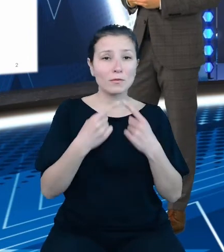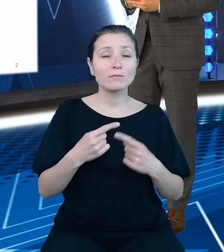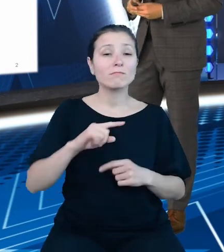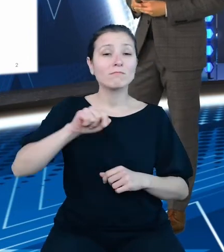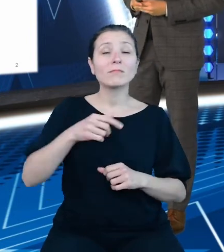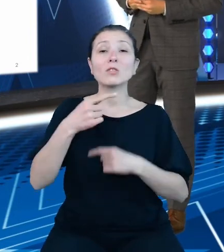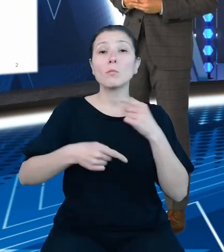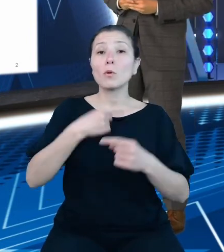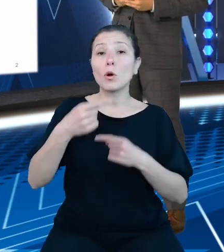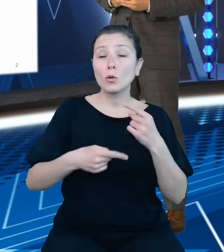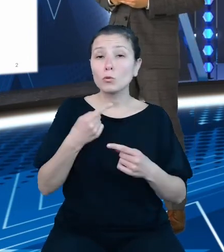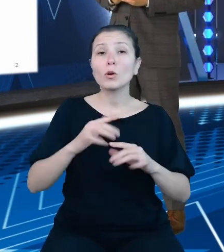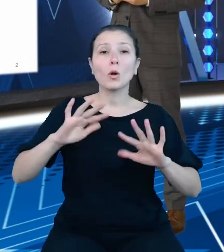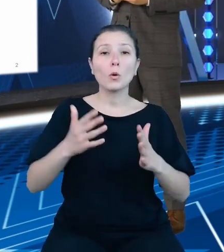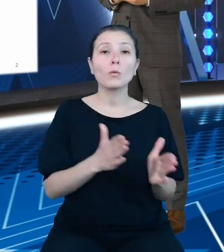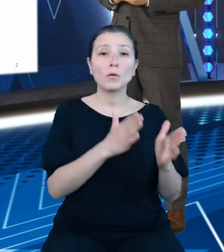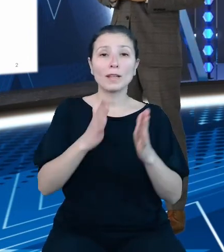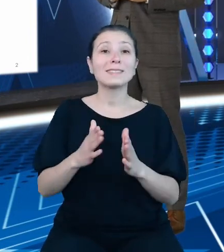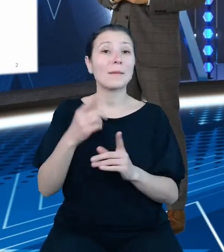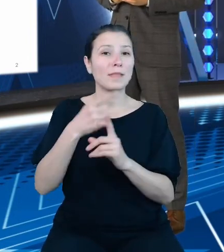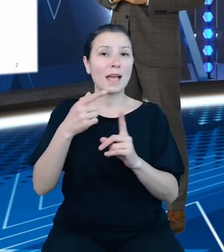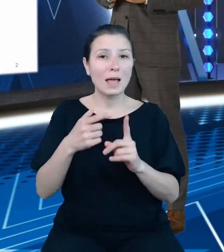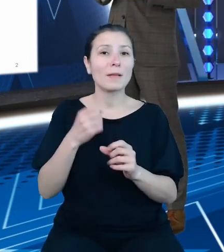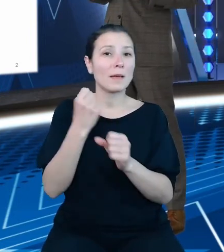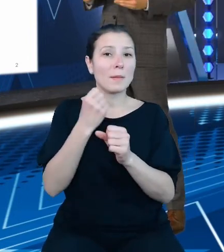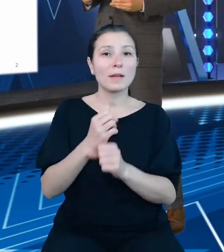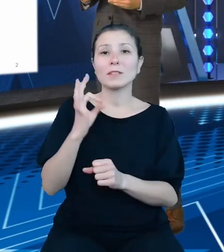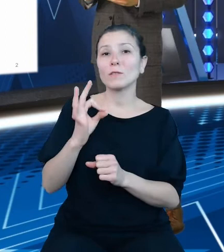kolejnym krokiem Ministerstwa Finansów w kierunku zwiększenia jawności i